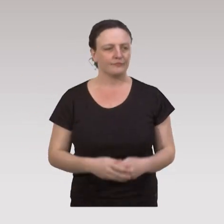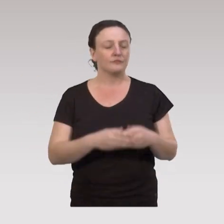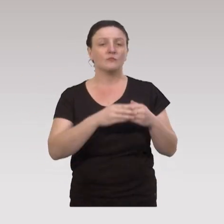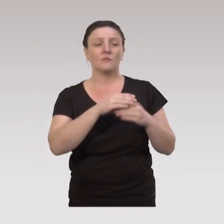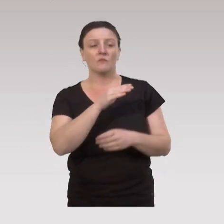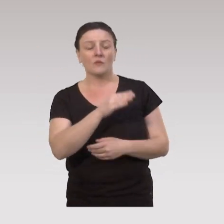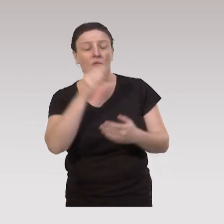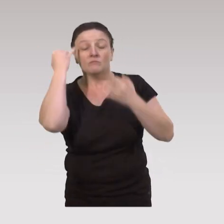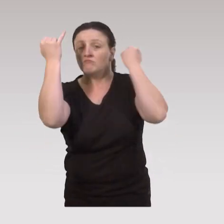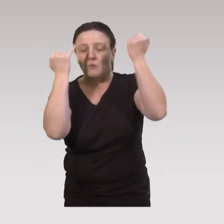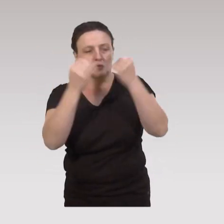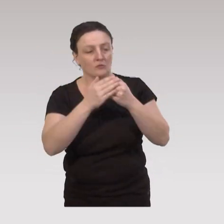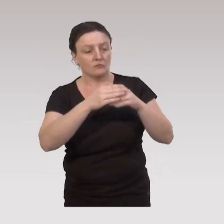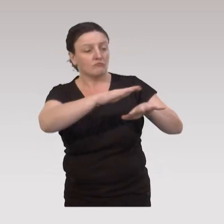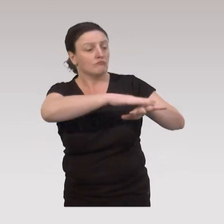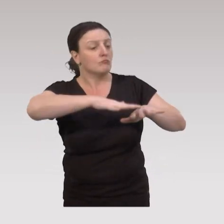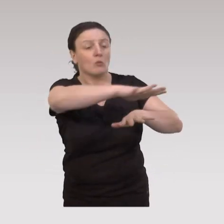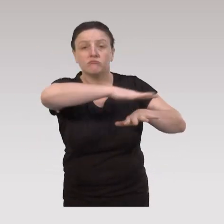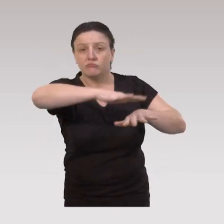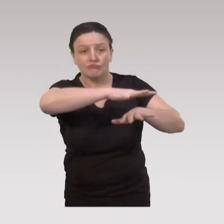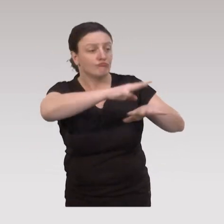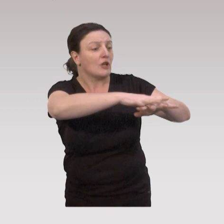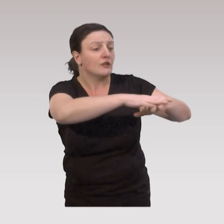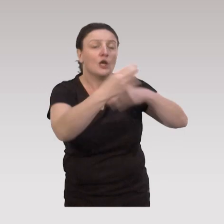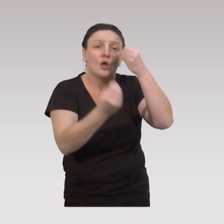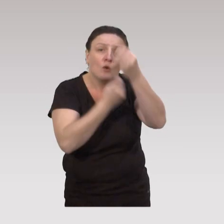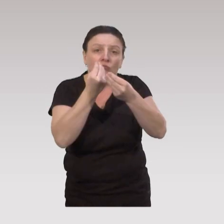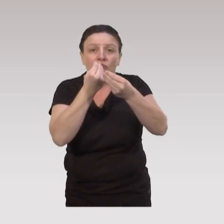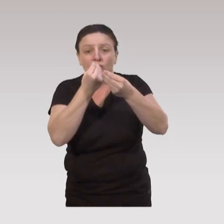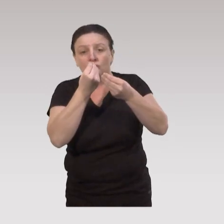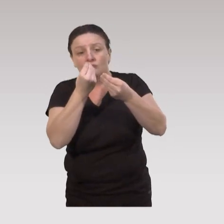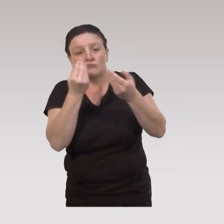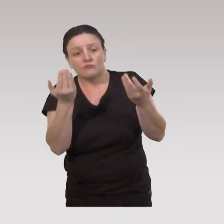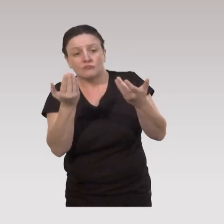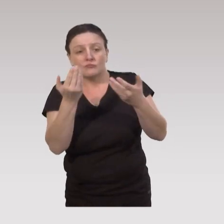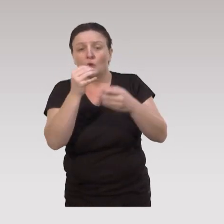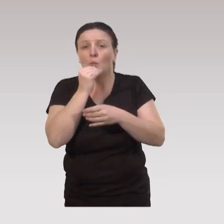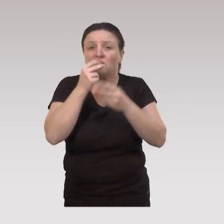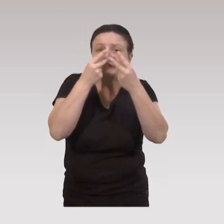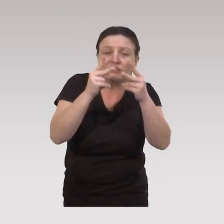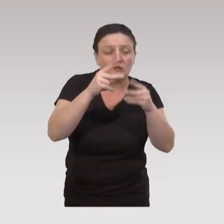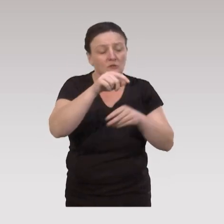Imaginons au niveau local, proximité dans un quartier ou dans une petite ville,